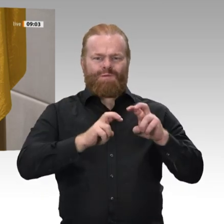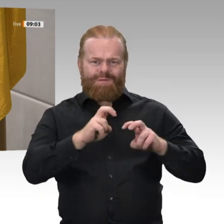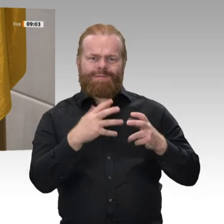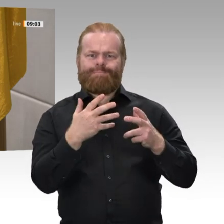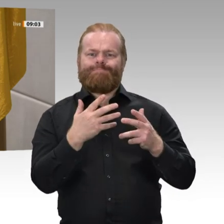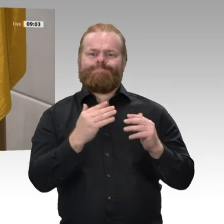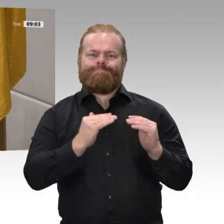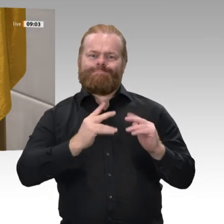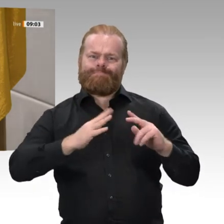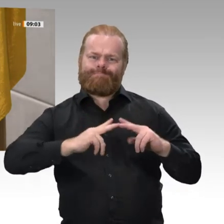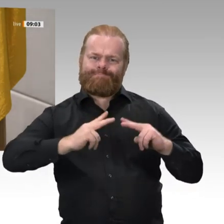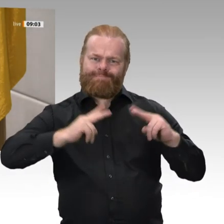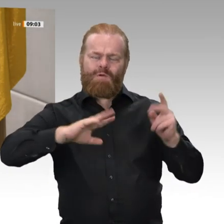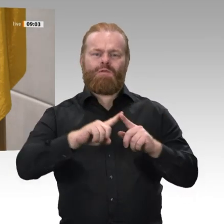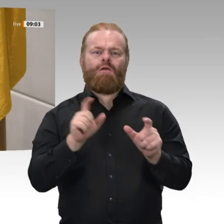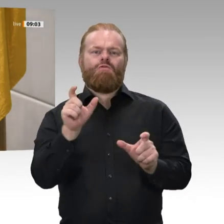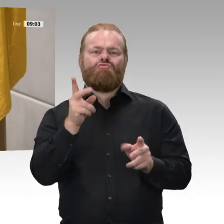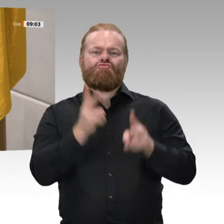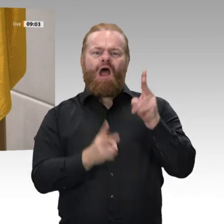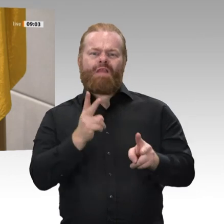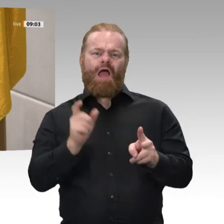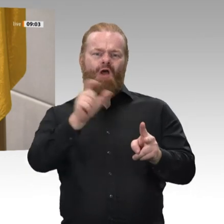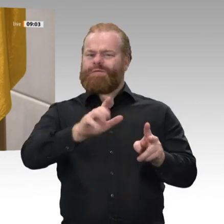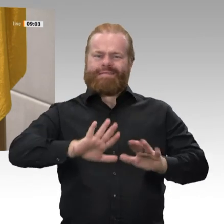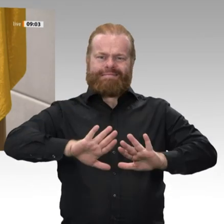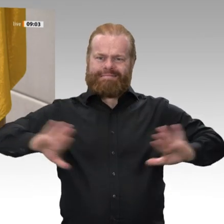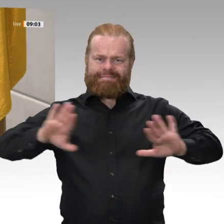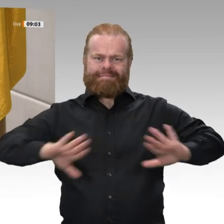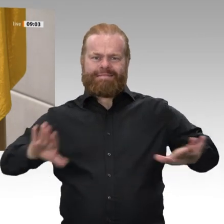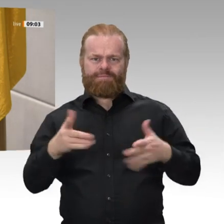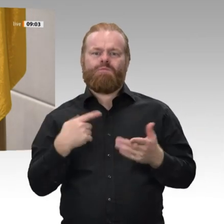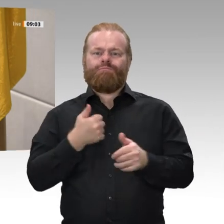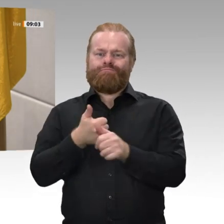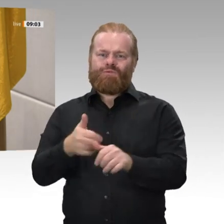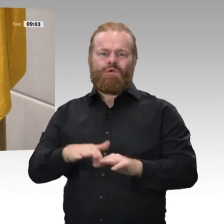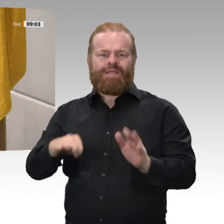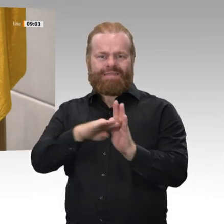Gerechtigkeit gegen jedermann üben werde. So wahr mir Gott helfe.